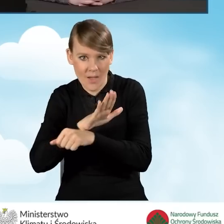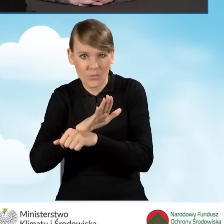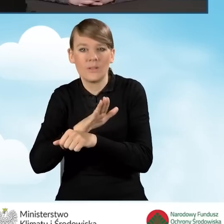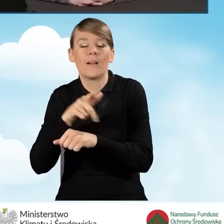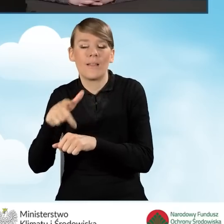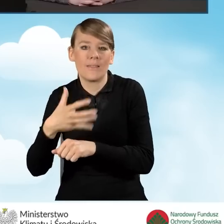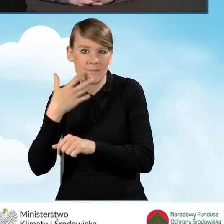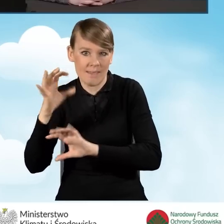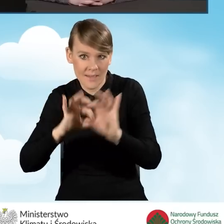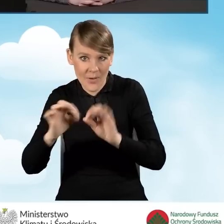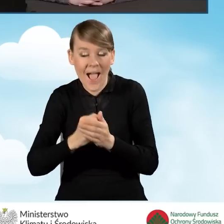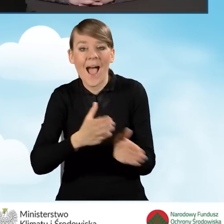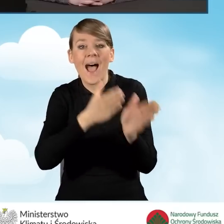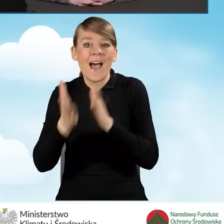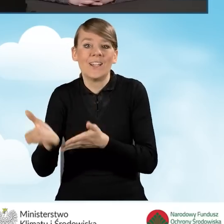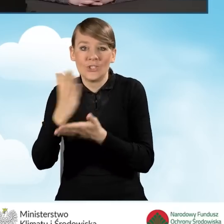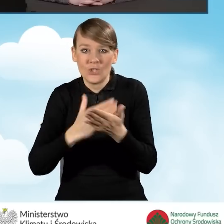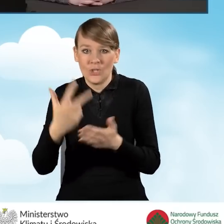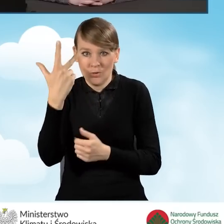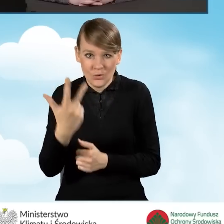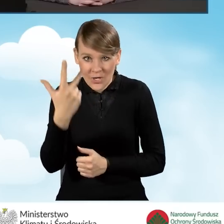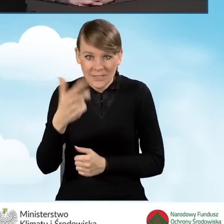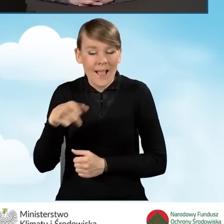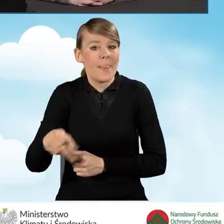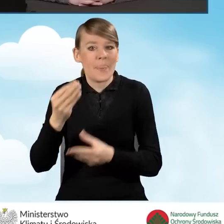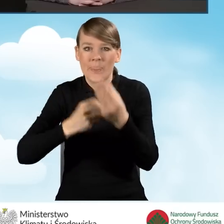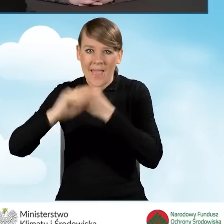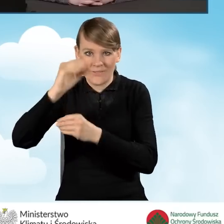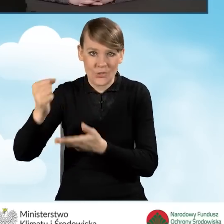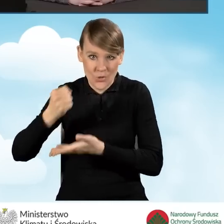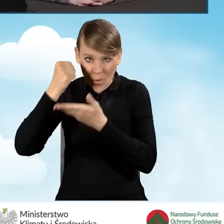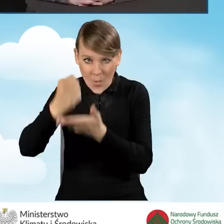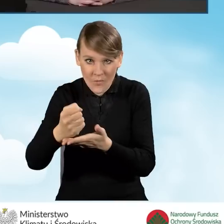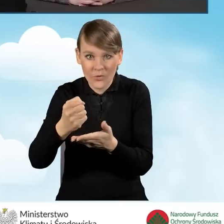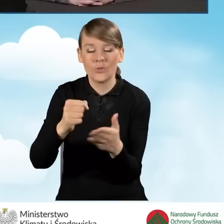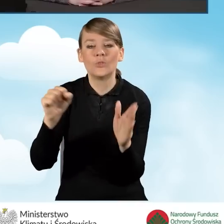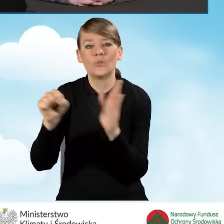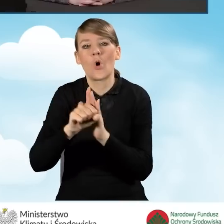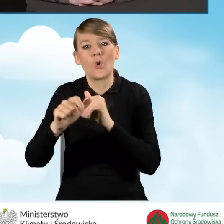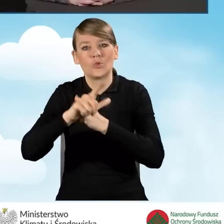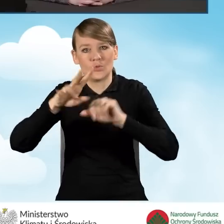i w części trzeciej programu, czyli najwyższy poziom dofinansowania, to jest do 79 tysięcy